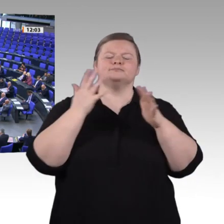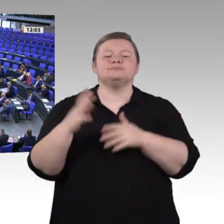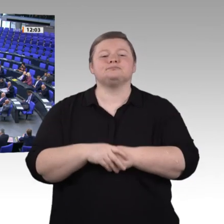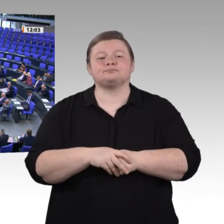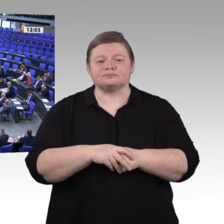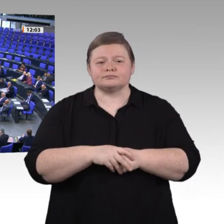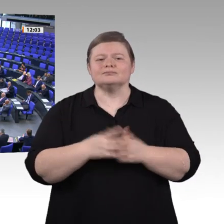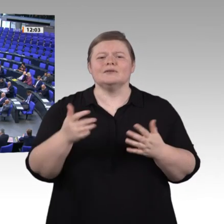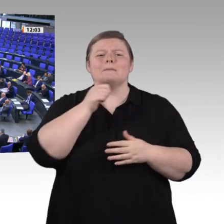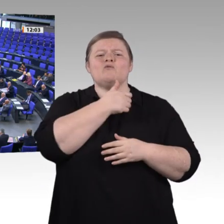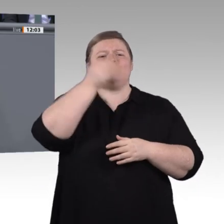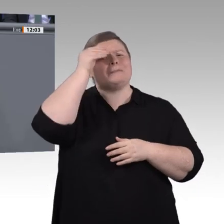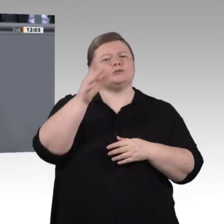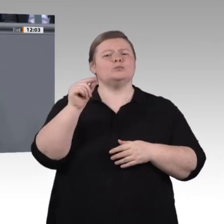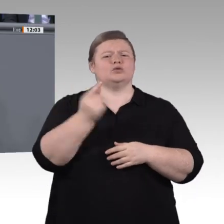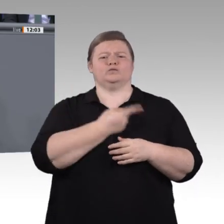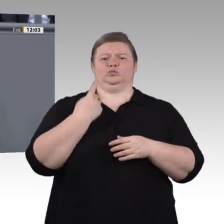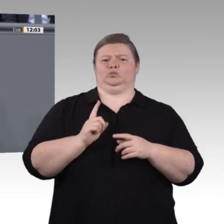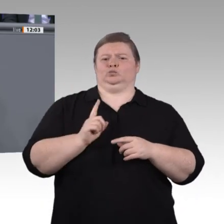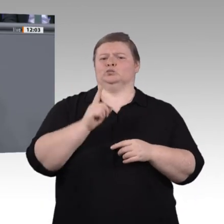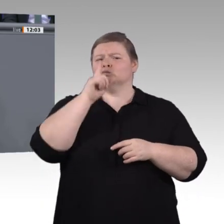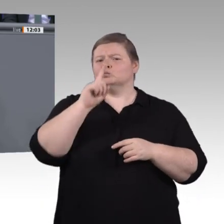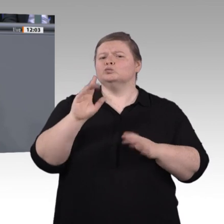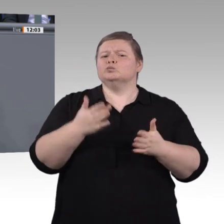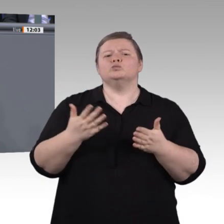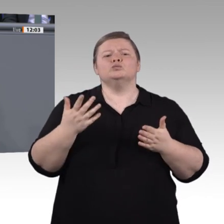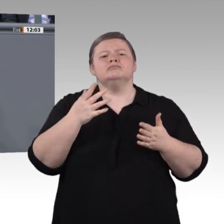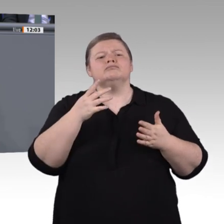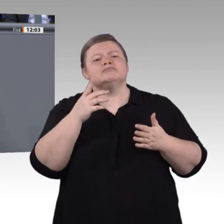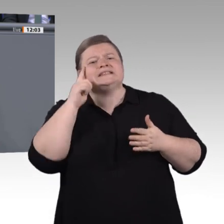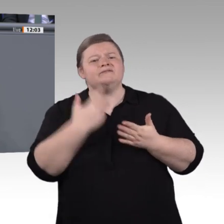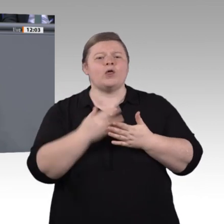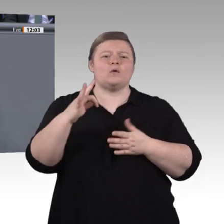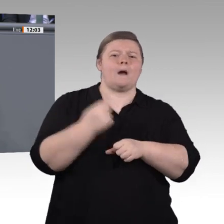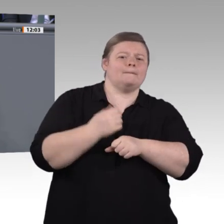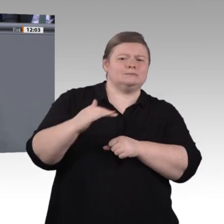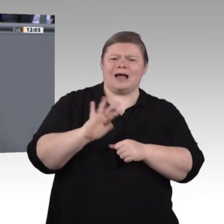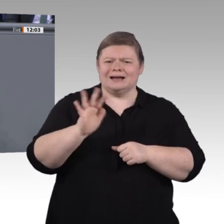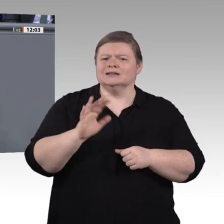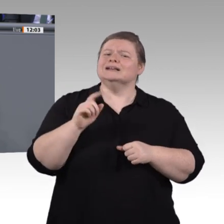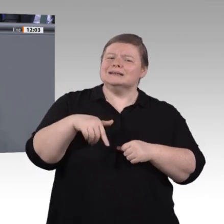nächsten Stück des Weges engagieren, um Rahmenbedingungen bzw. Vorschläge zu diskutieren, um jenen Menschen, die ansonsten sehr viele Misserfolge in ihrer Bildungsbiografie hatten,